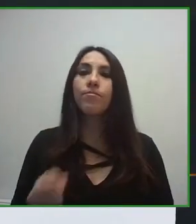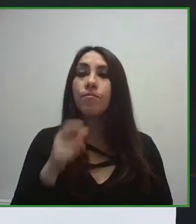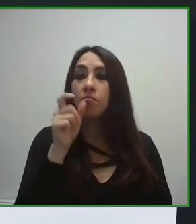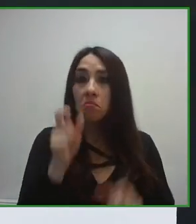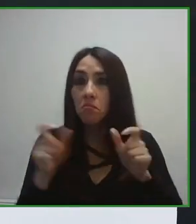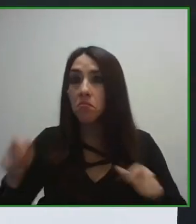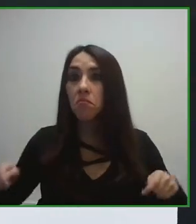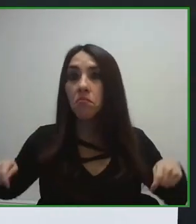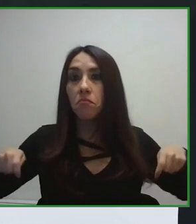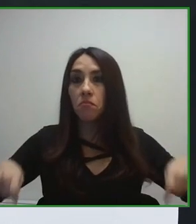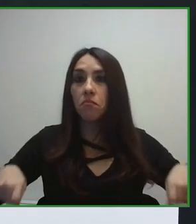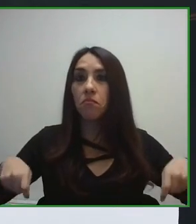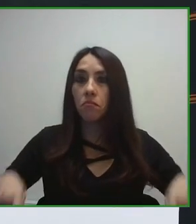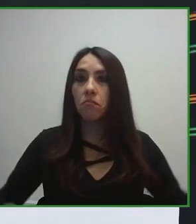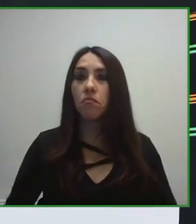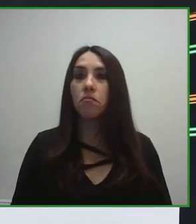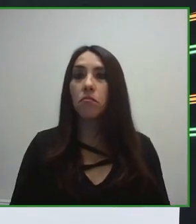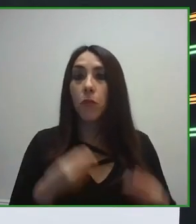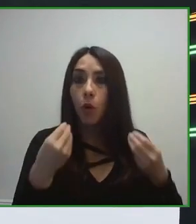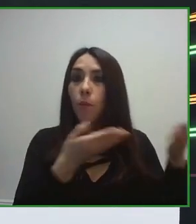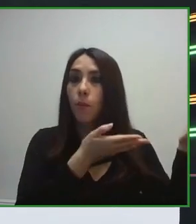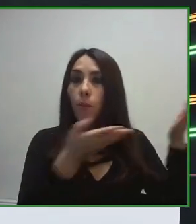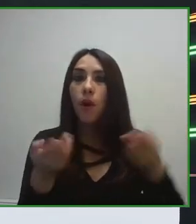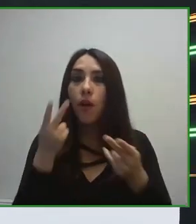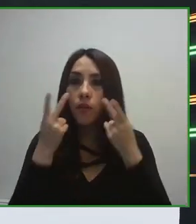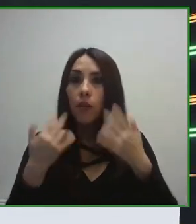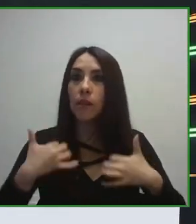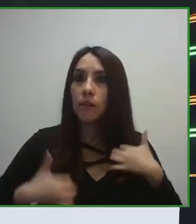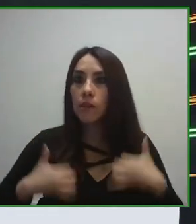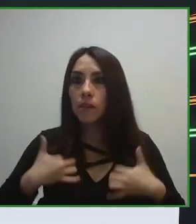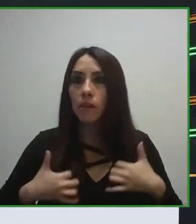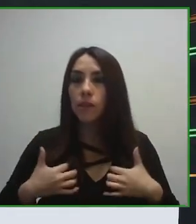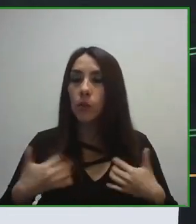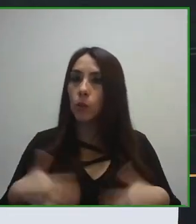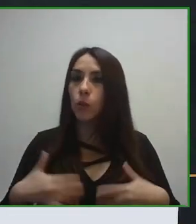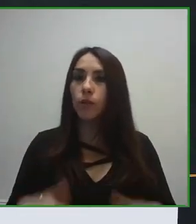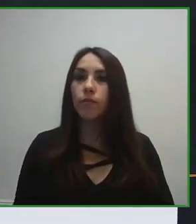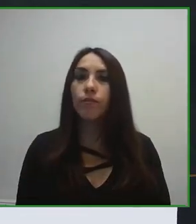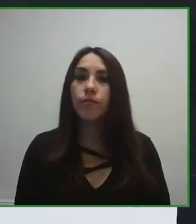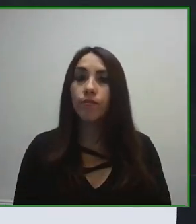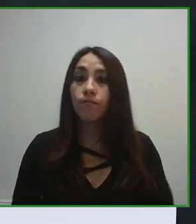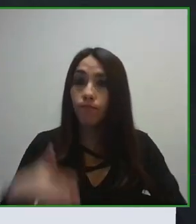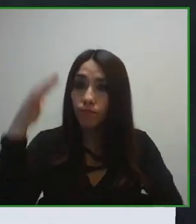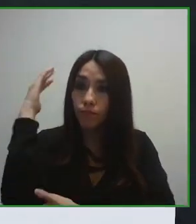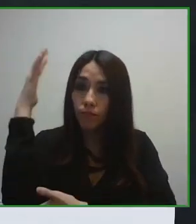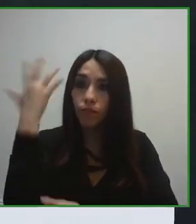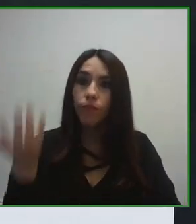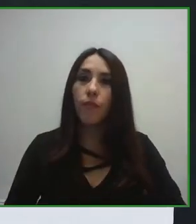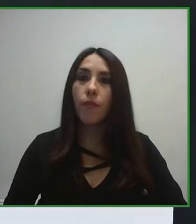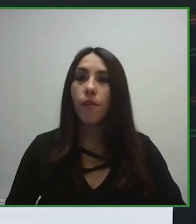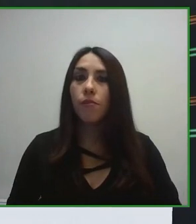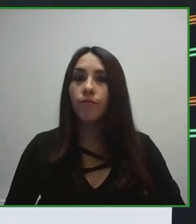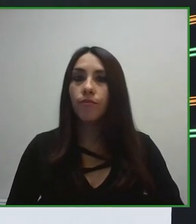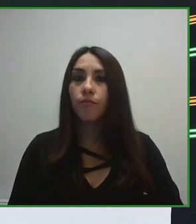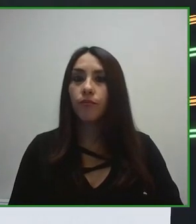hostelería, cafetería para poder proveer con la mejor calidad este servicio.